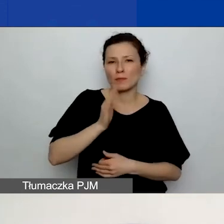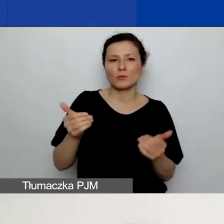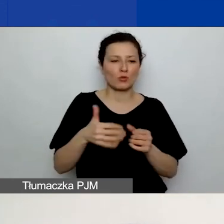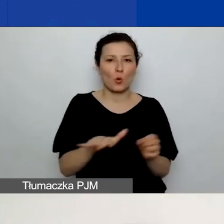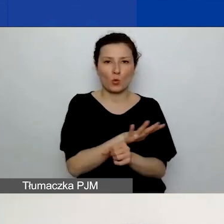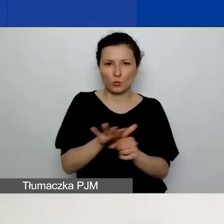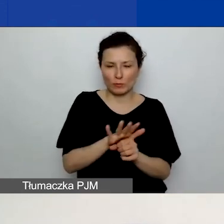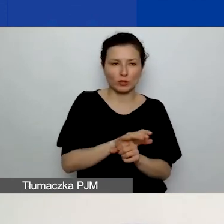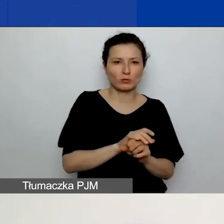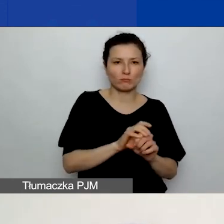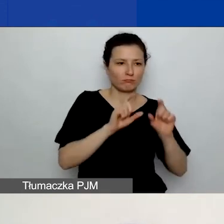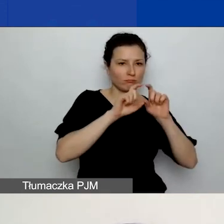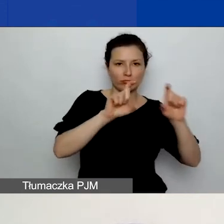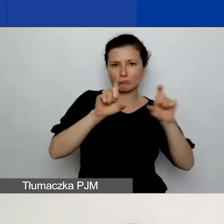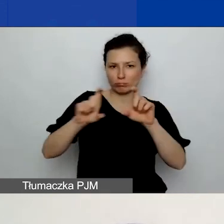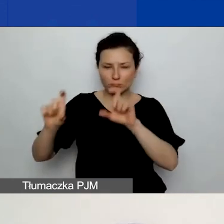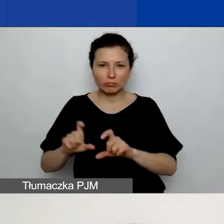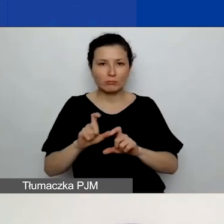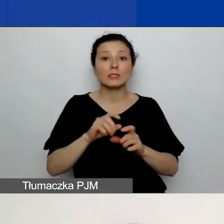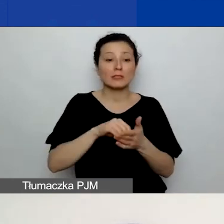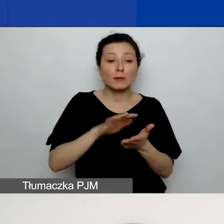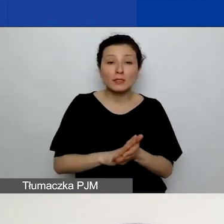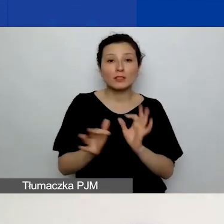i zawrzeć te informacje, o które nam tak naprawdę chodzi.